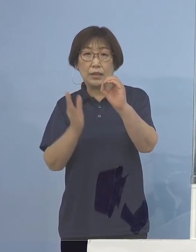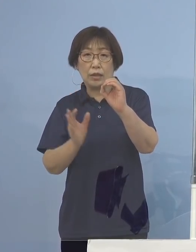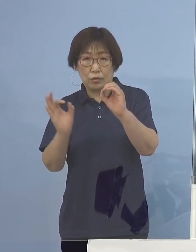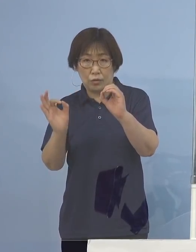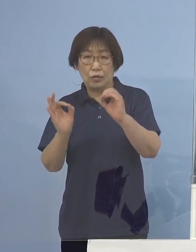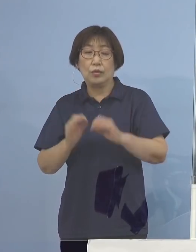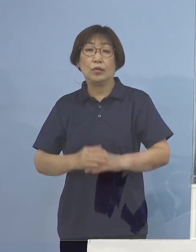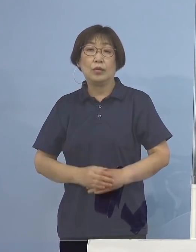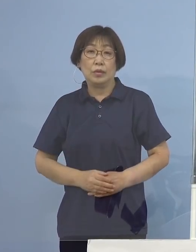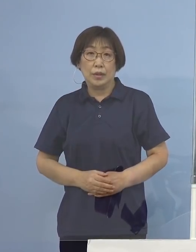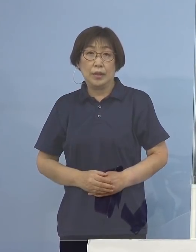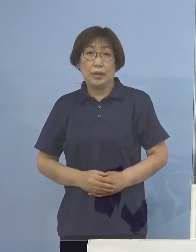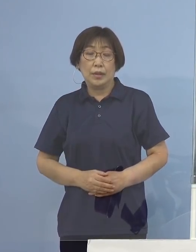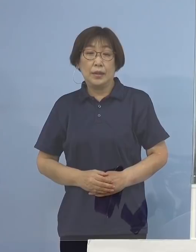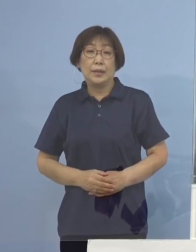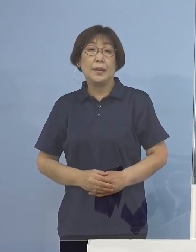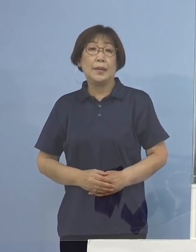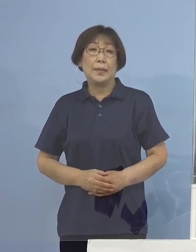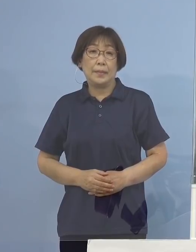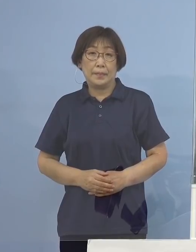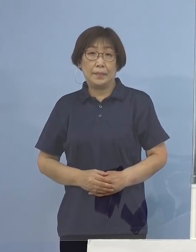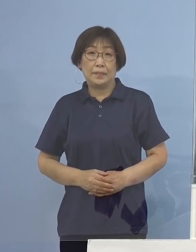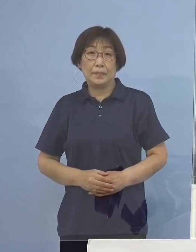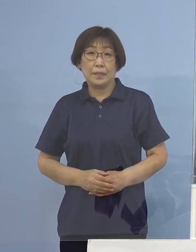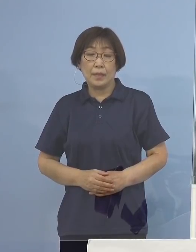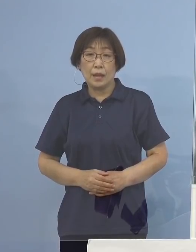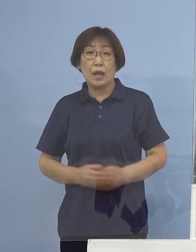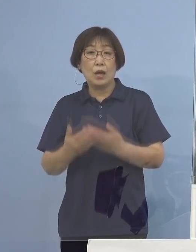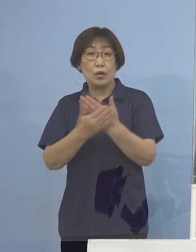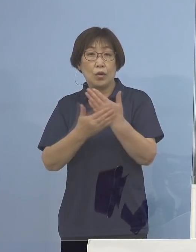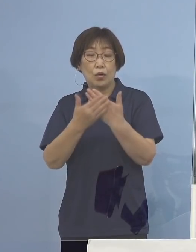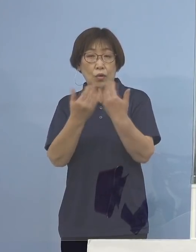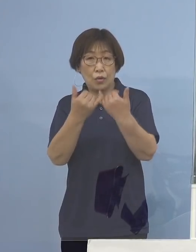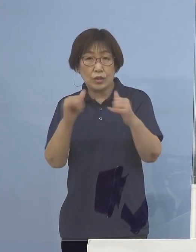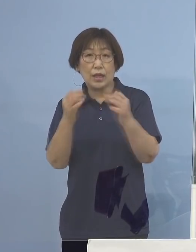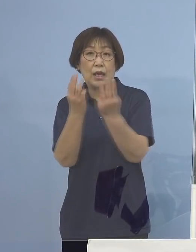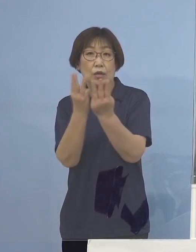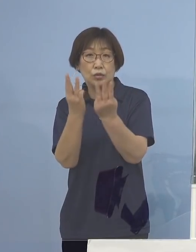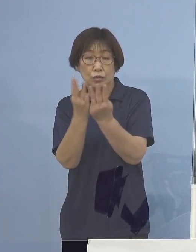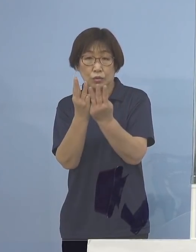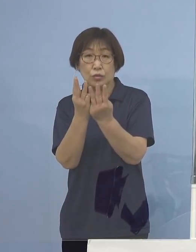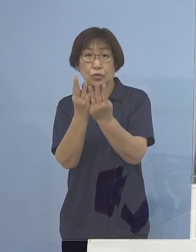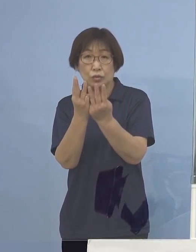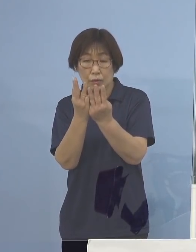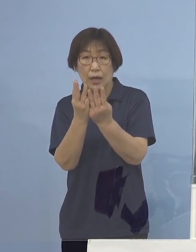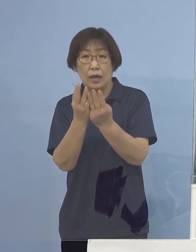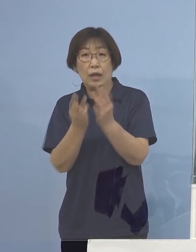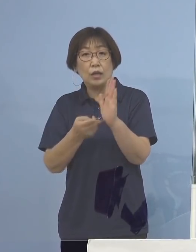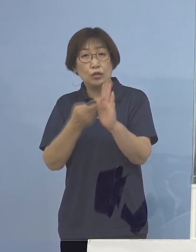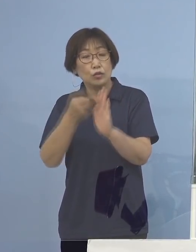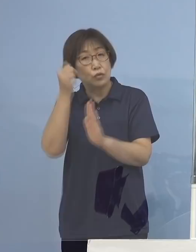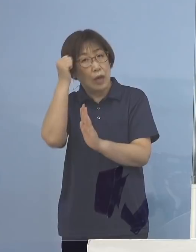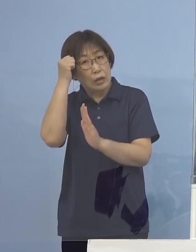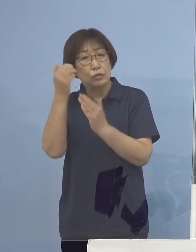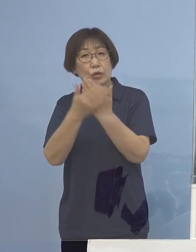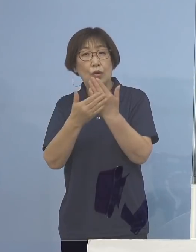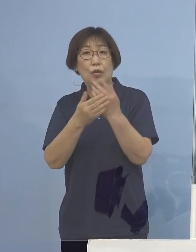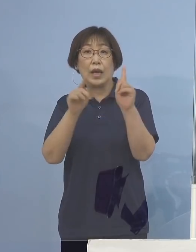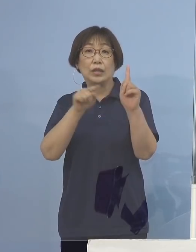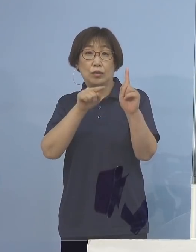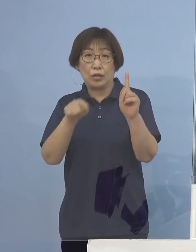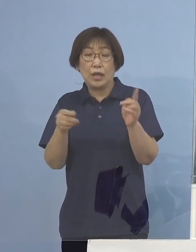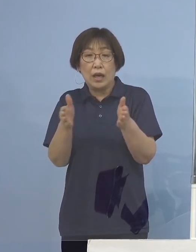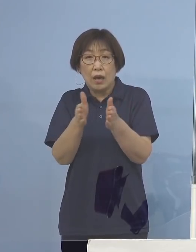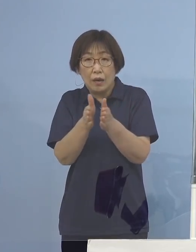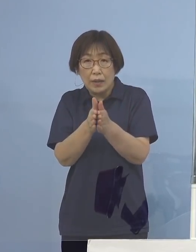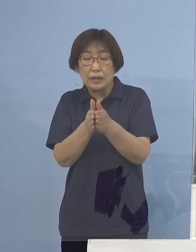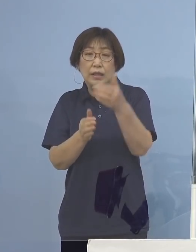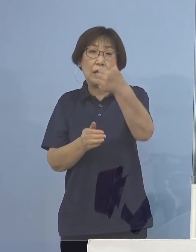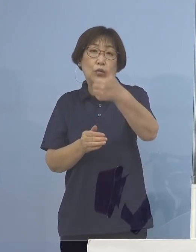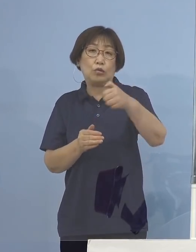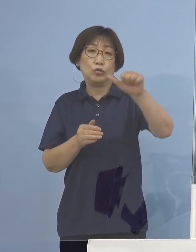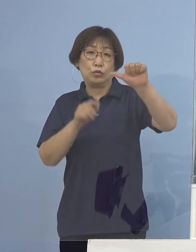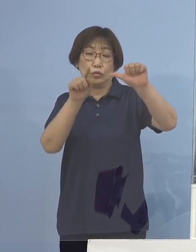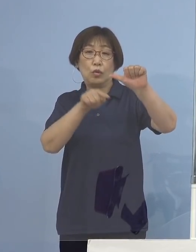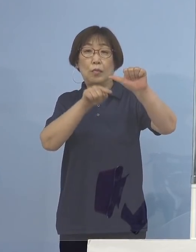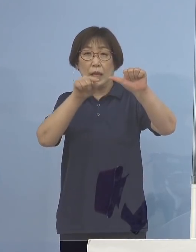次に4番目、療養者数についてはお一人宿泊療養が おられますので合わせて55名ということになります